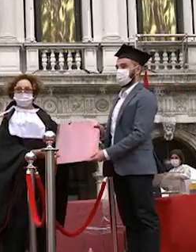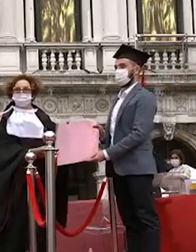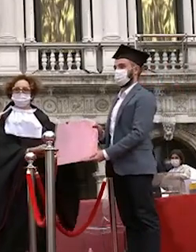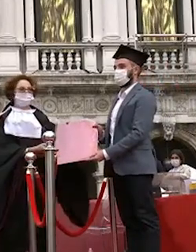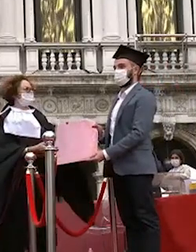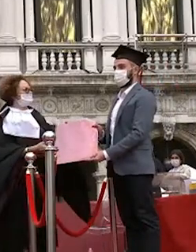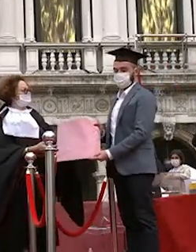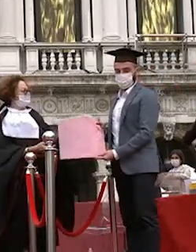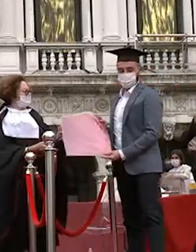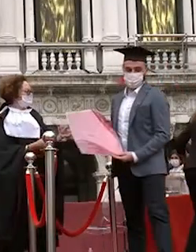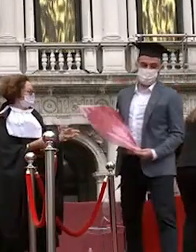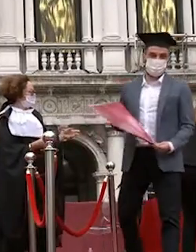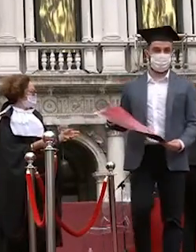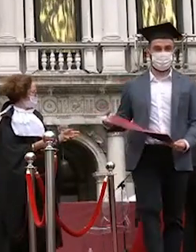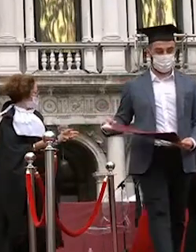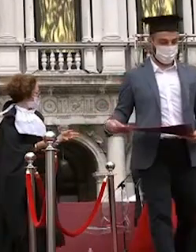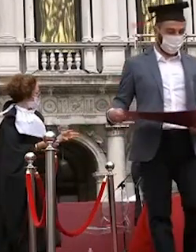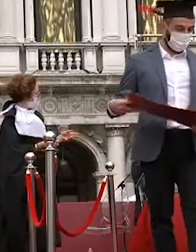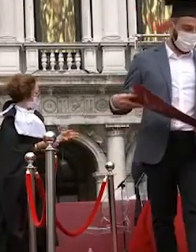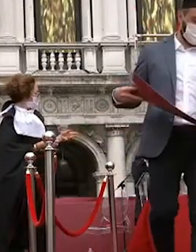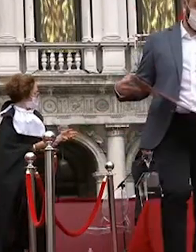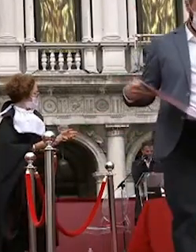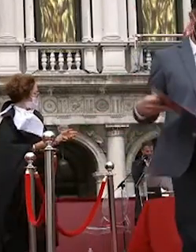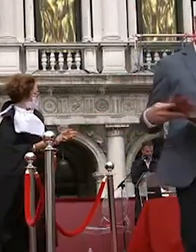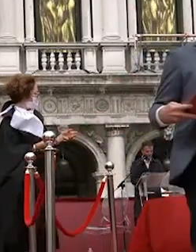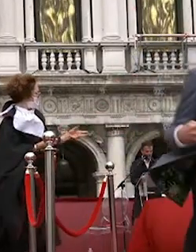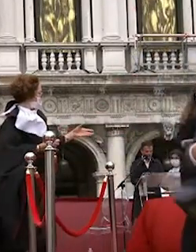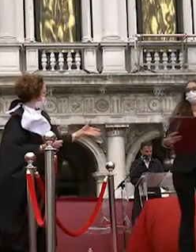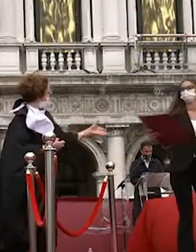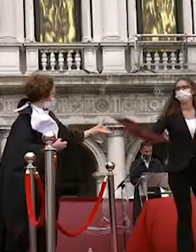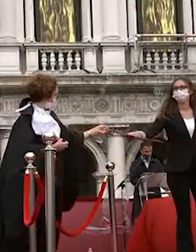sofia brandolese sofia nasce in bene